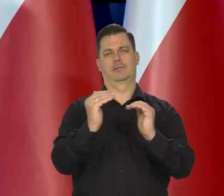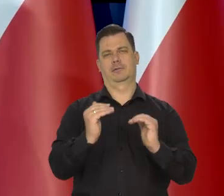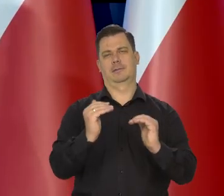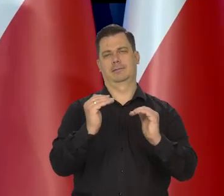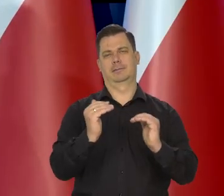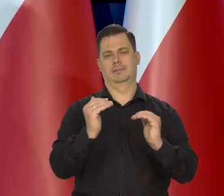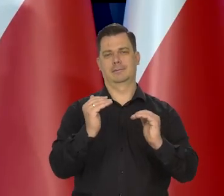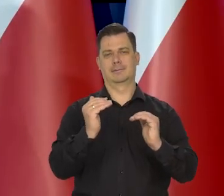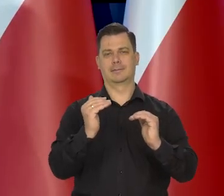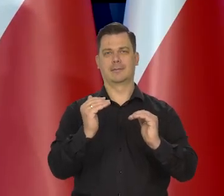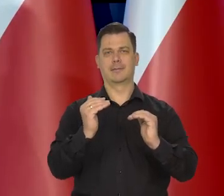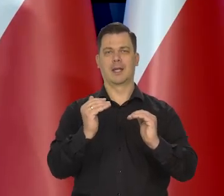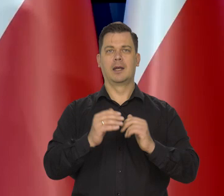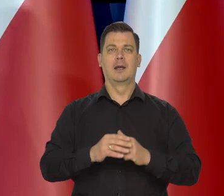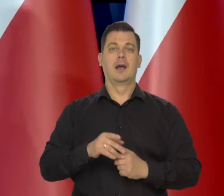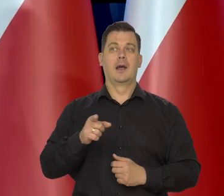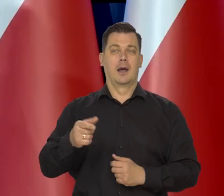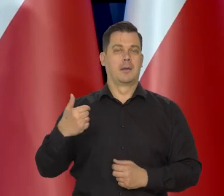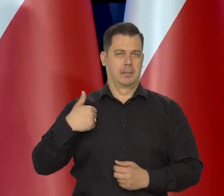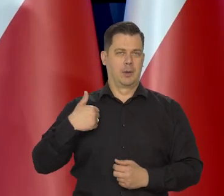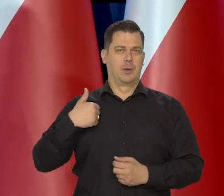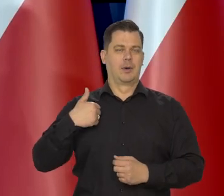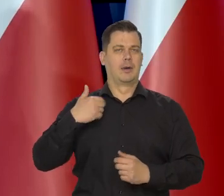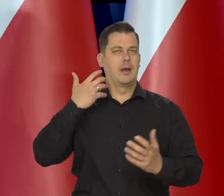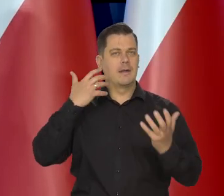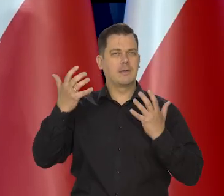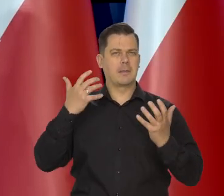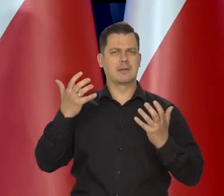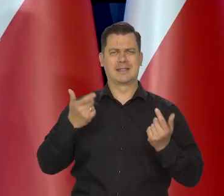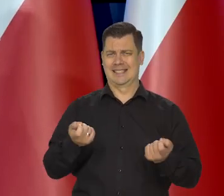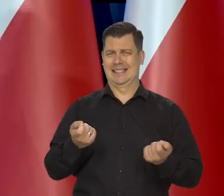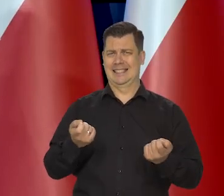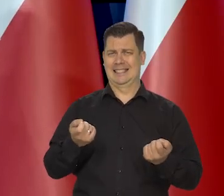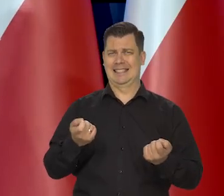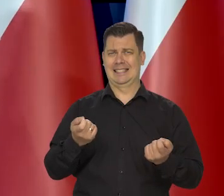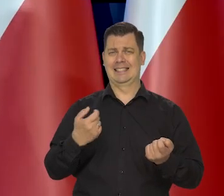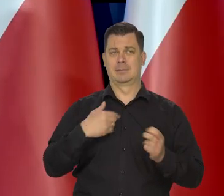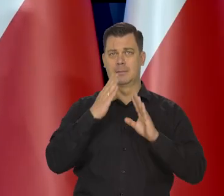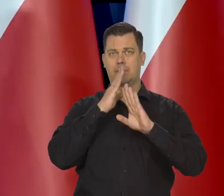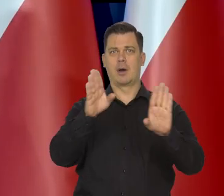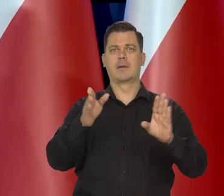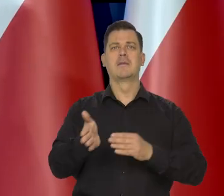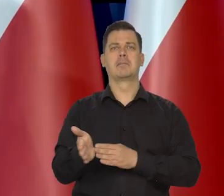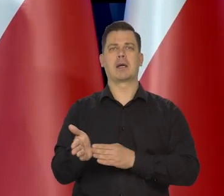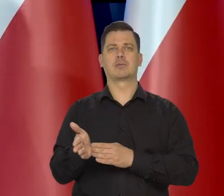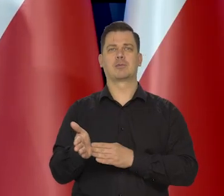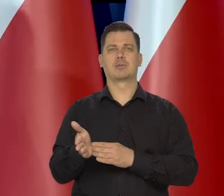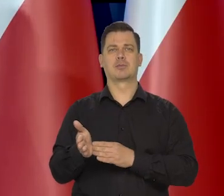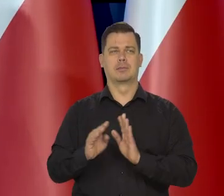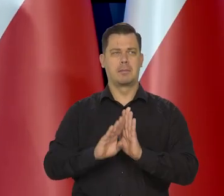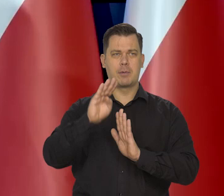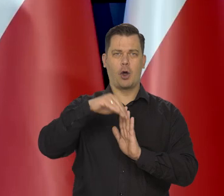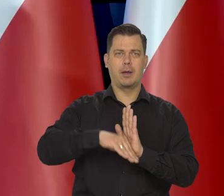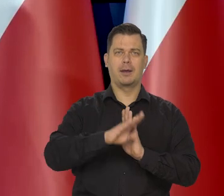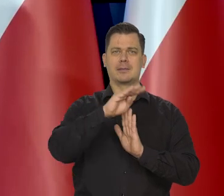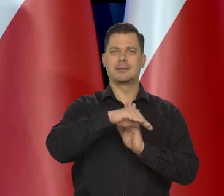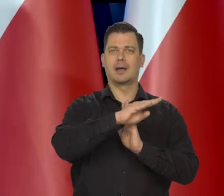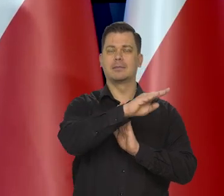Pewne dane zaraz będziemy widzieli, bo będziemy mieli marcową projekcję, ale pewne dane i przesłanki pokazują,